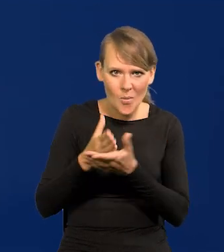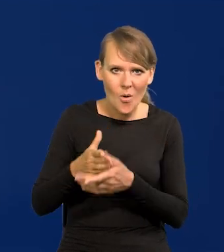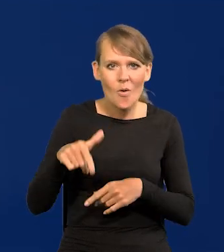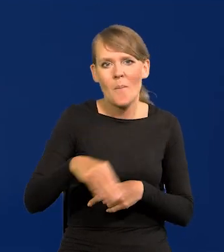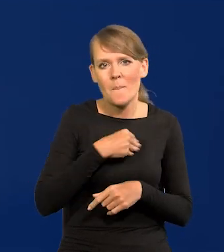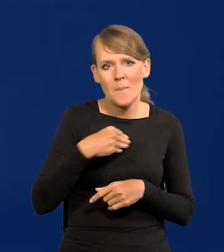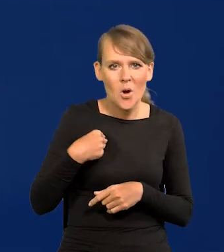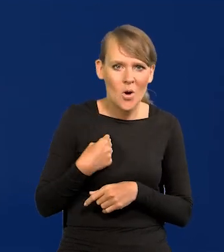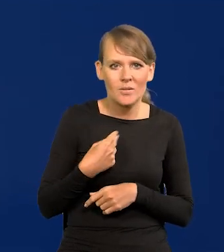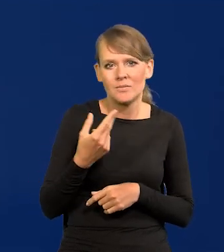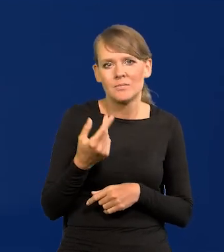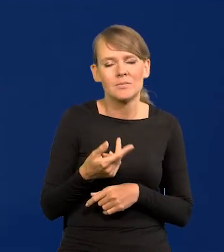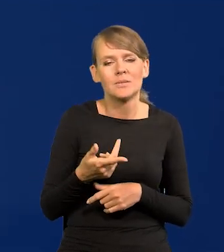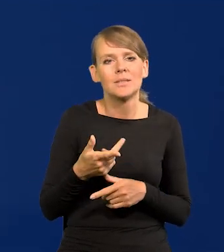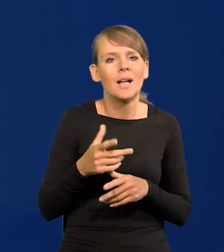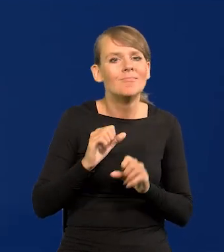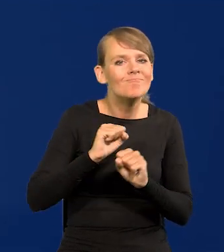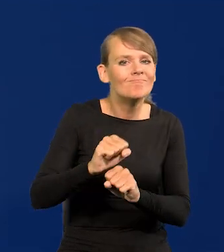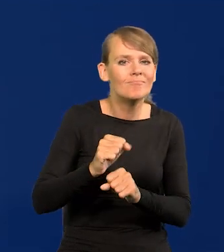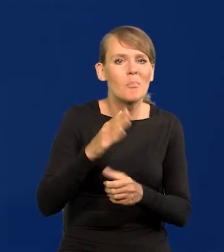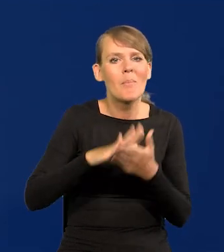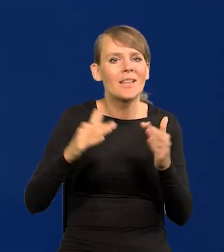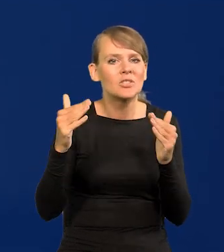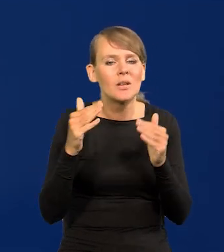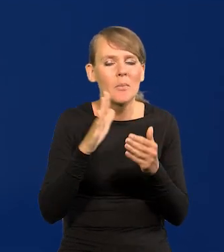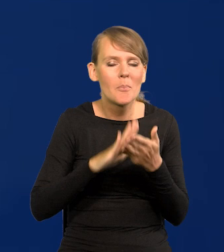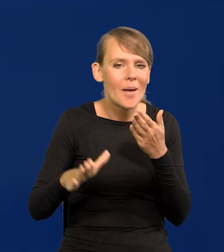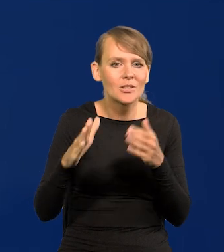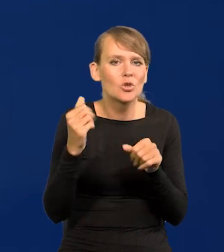żeby w Polsce nie powstało masowe bezrobocie i jakieś dramaty.